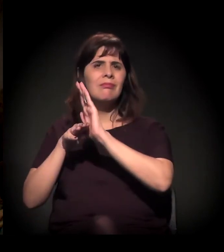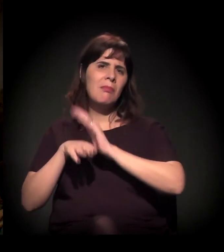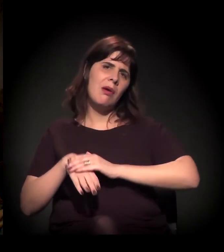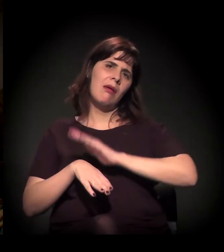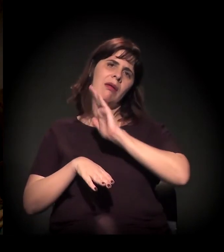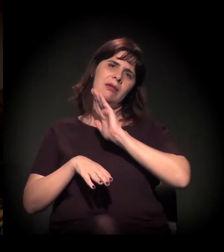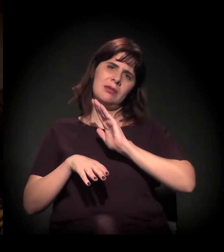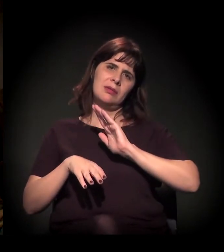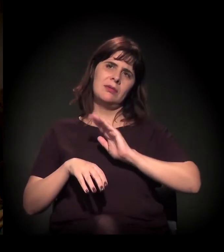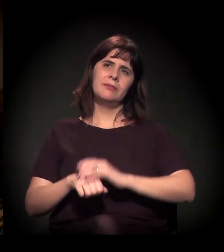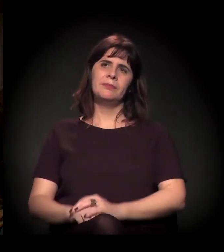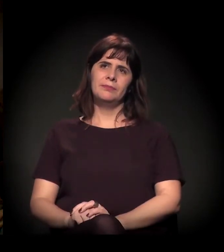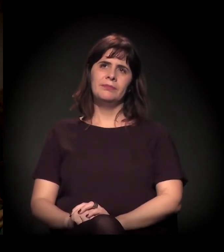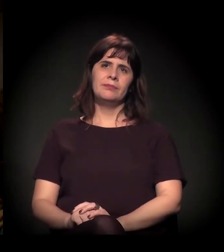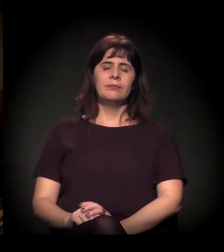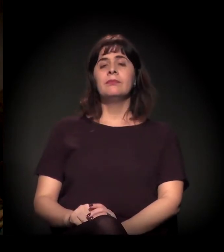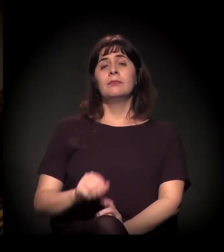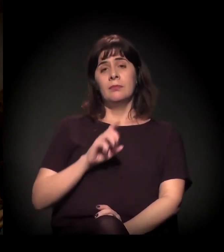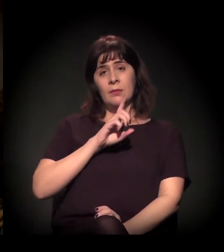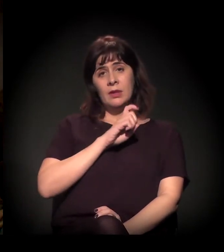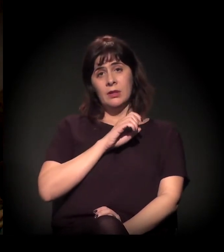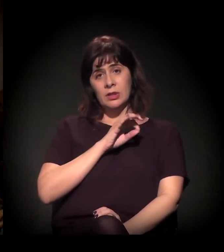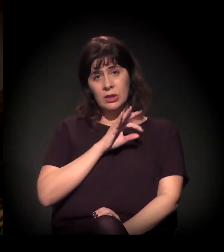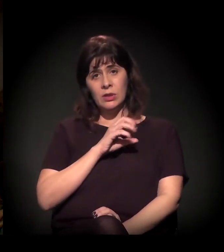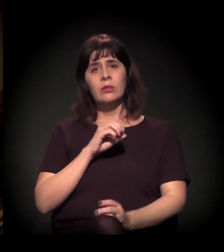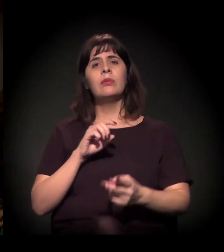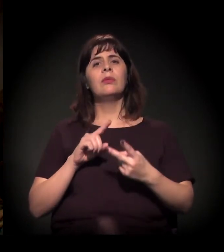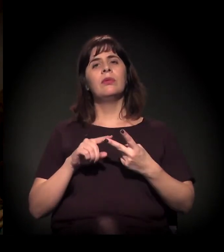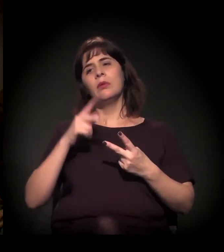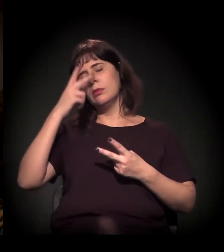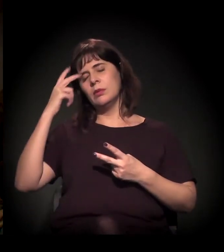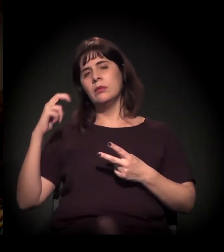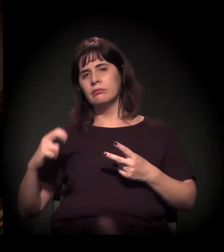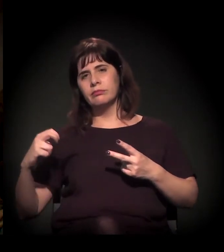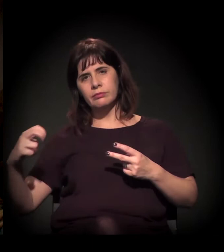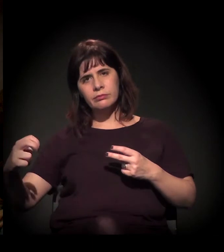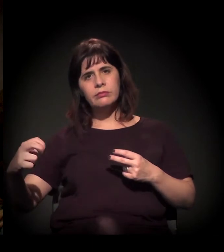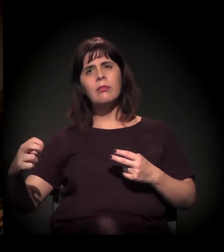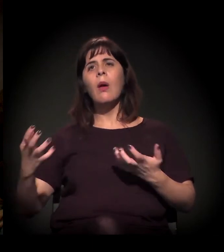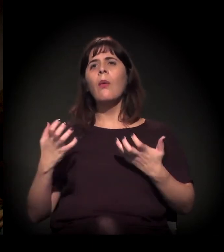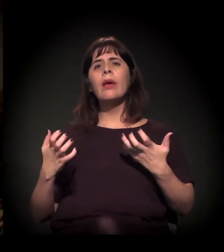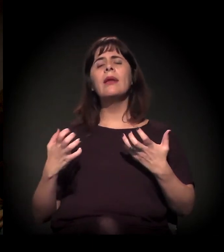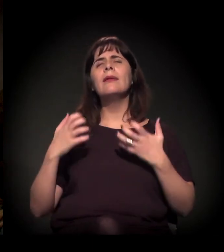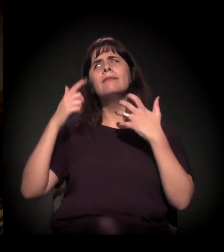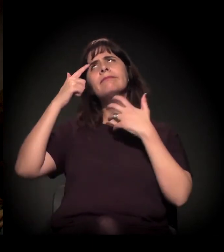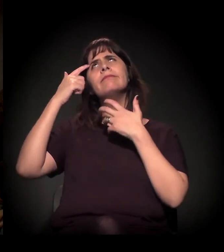Quanto ao Dito e ao pessoal da mesa, eu gostaria de fazer a seguinte reflexão